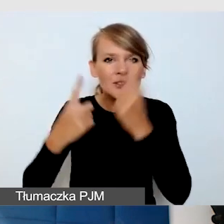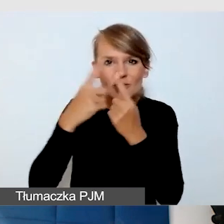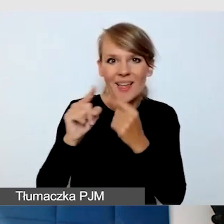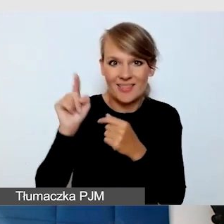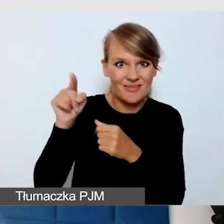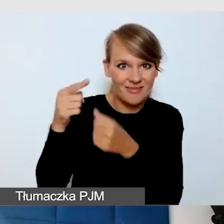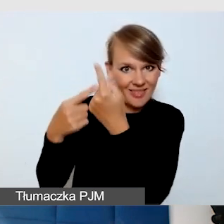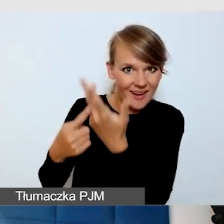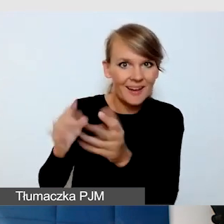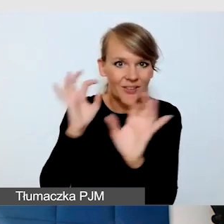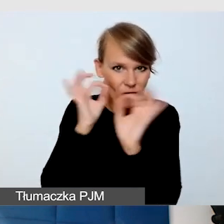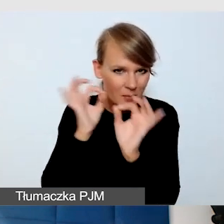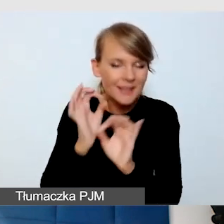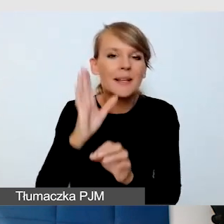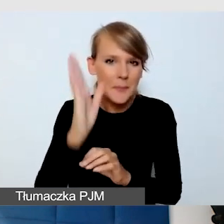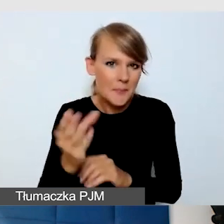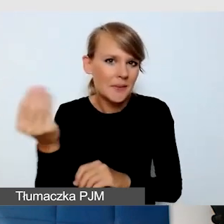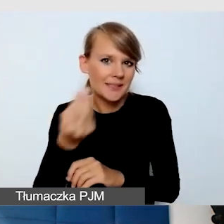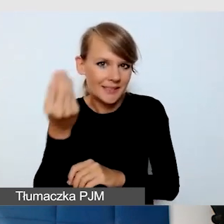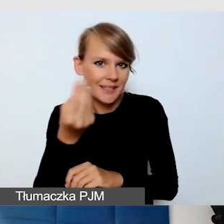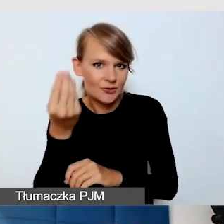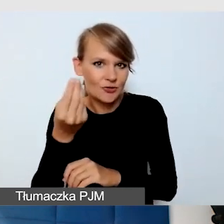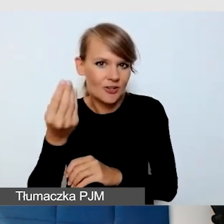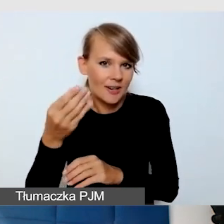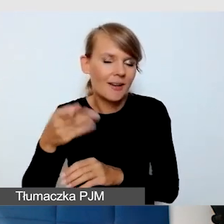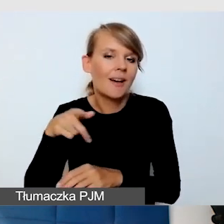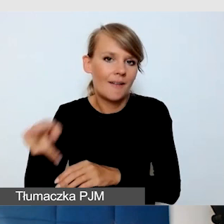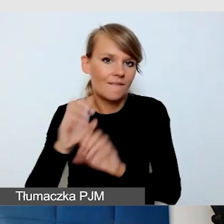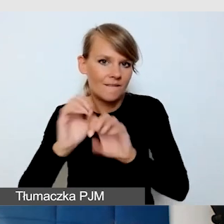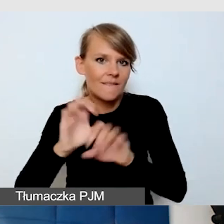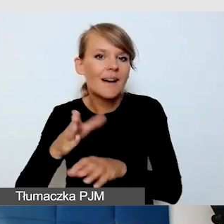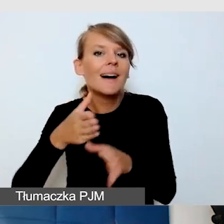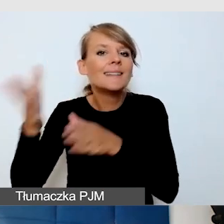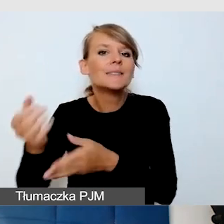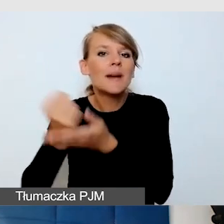w tych sprawach technicznych, część była już powiedziana wcześniej.